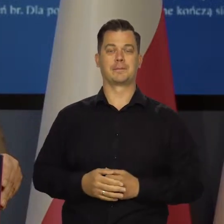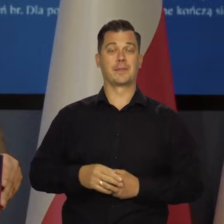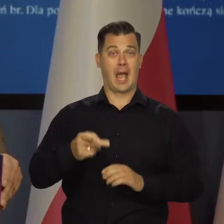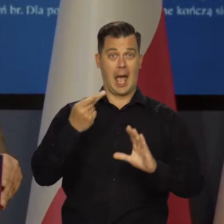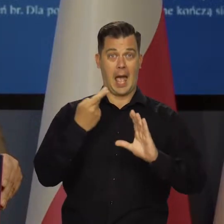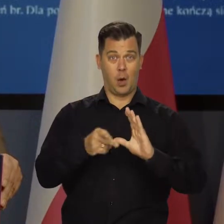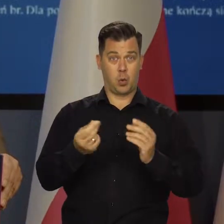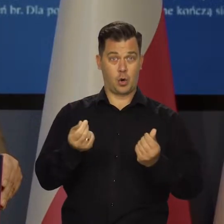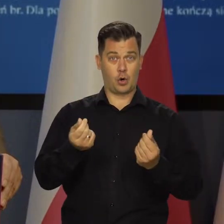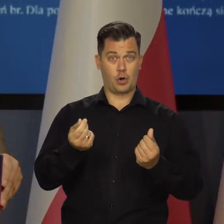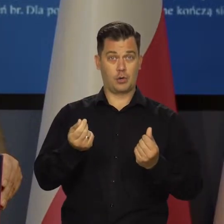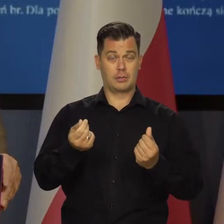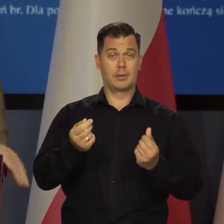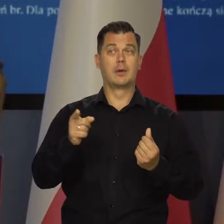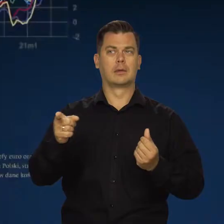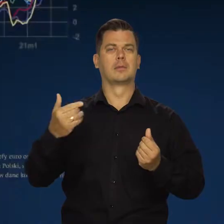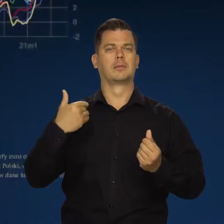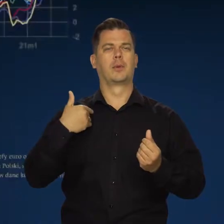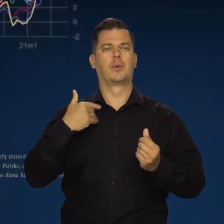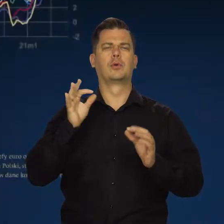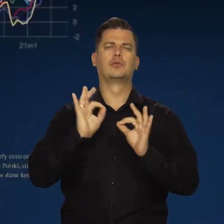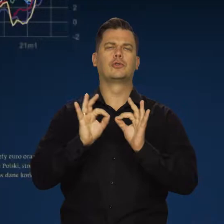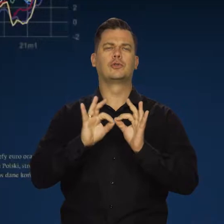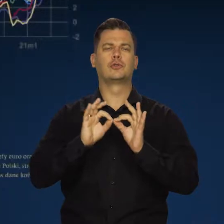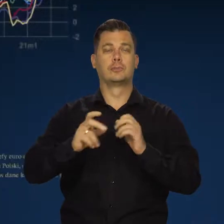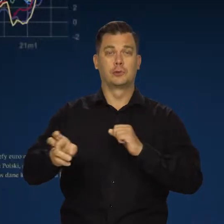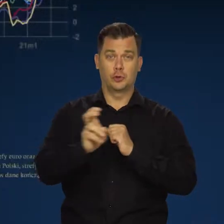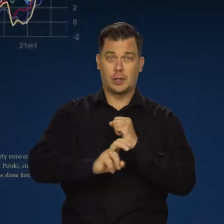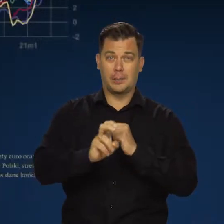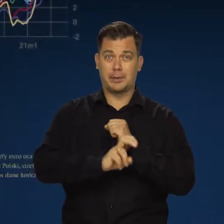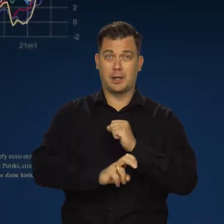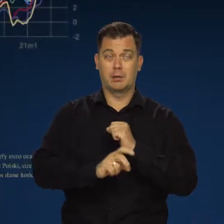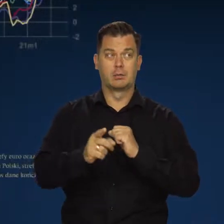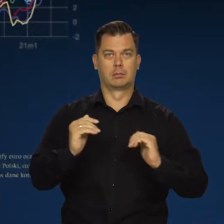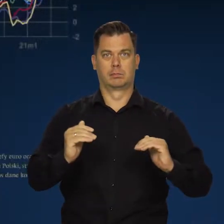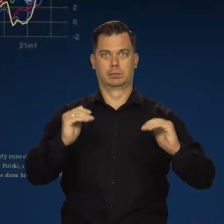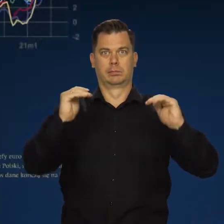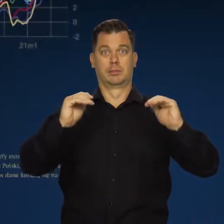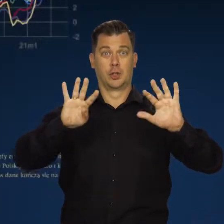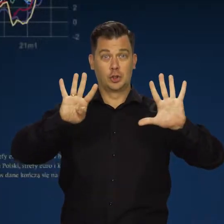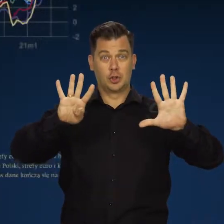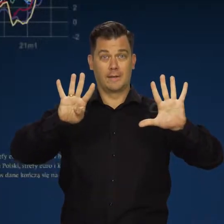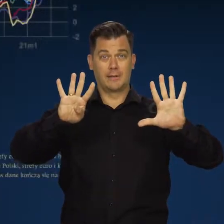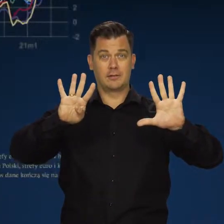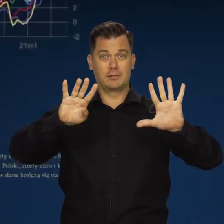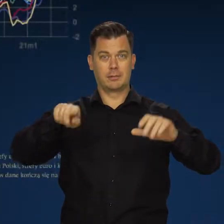W strefie euro, według wstępnego szacunku w sierpniu inflacja wzrosła do 9,1 procenta,